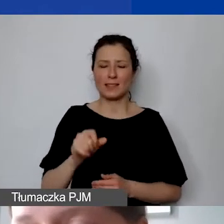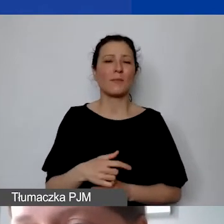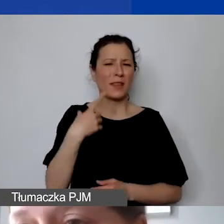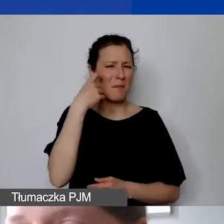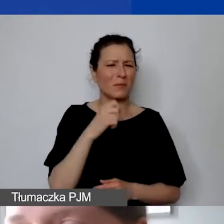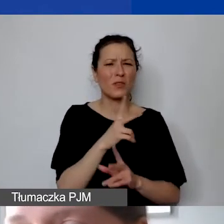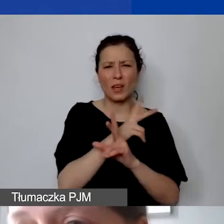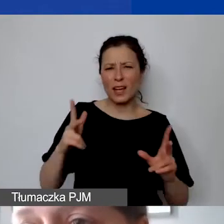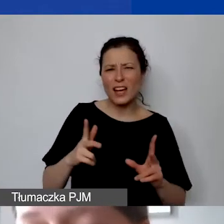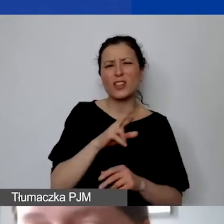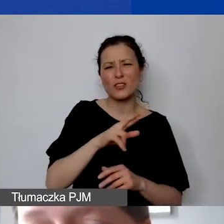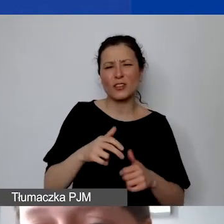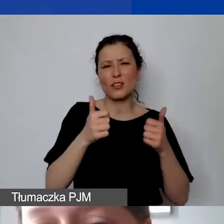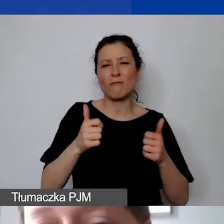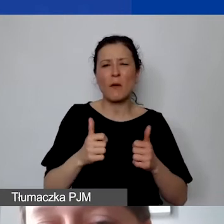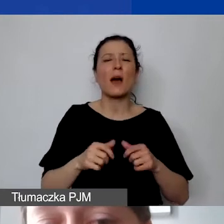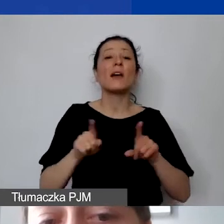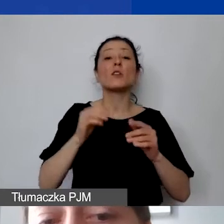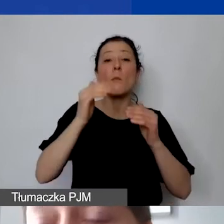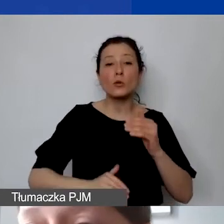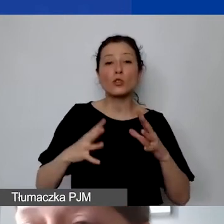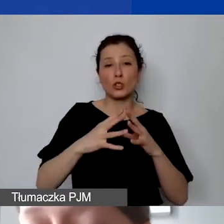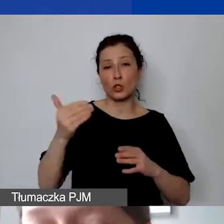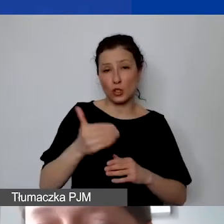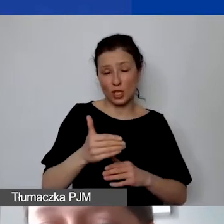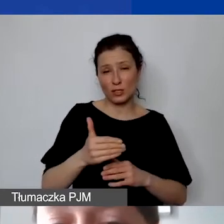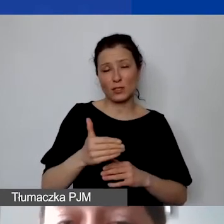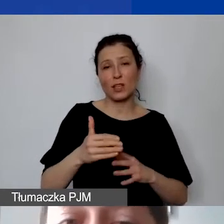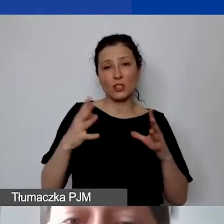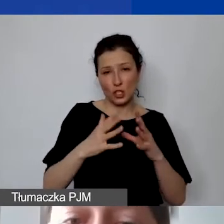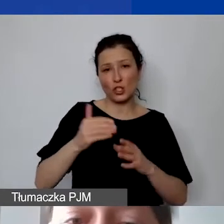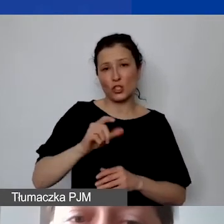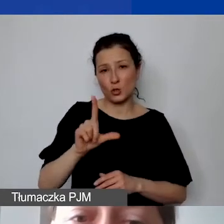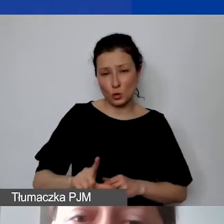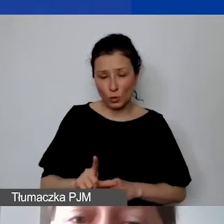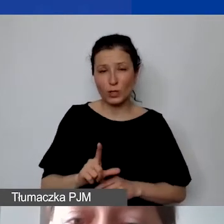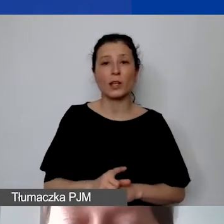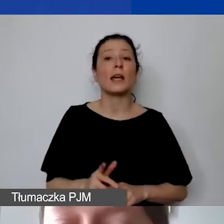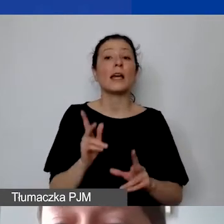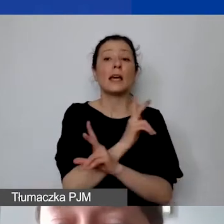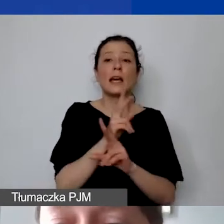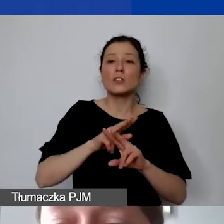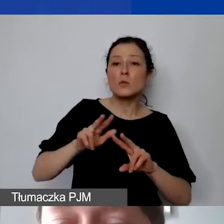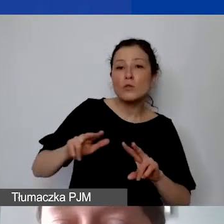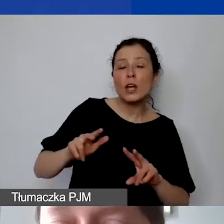również niskocenne, poniżej 10 000 zł, każdy sprzęt, wyposażenie musi być możliwe, łatwe do zidentyfikowania,